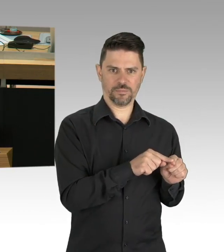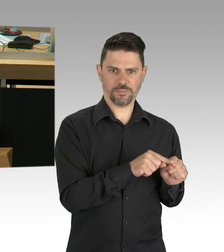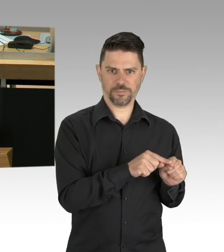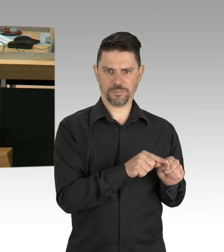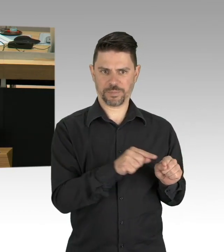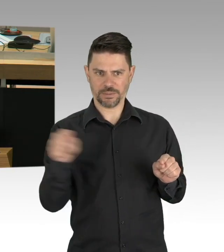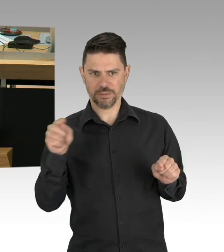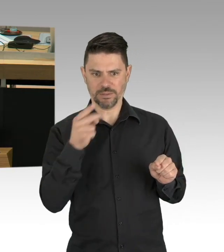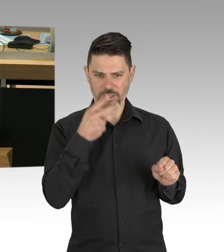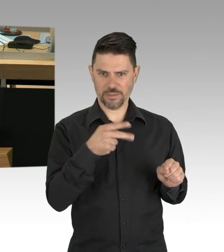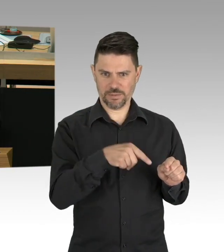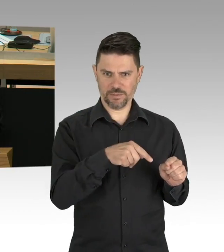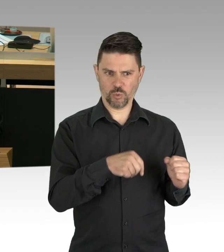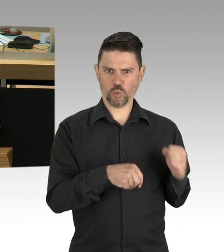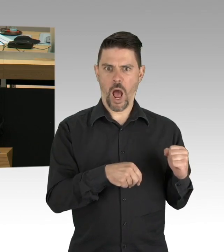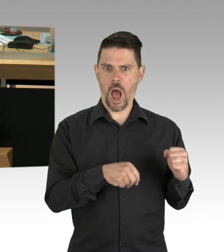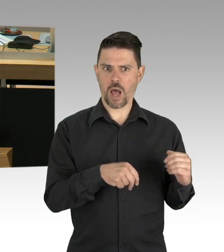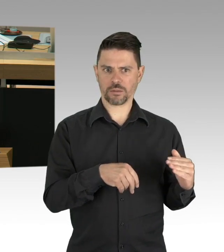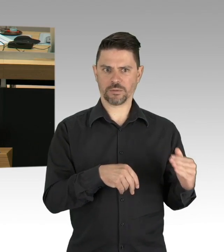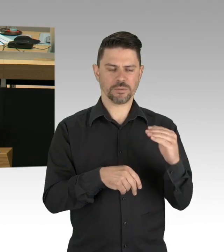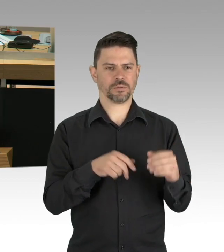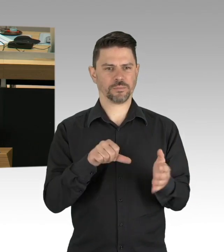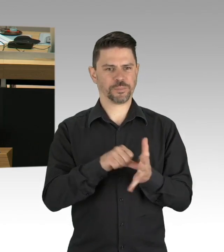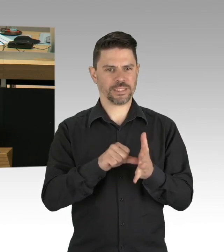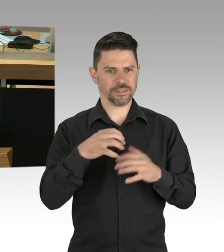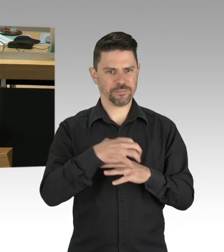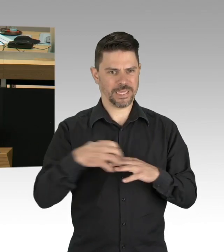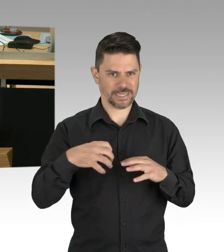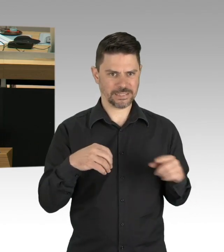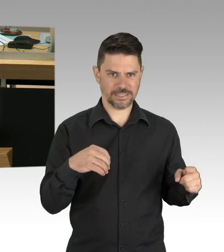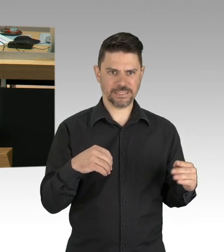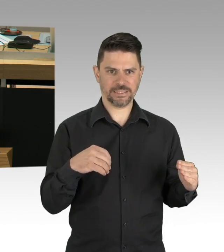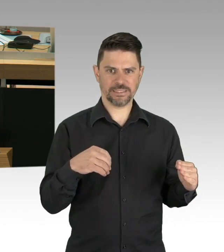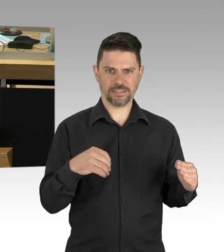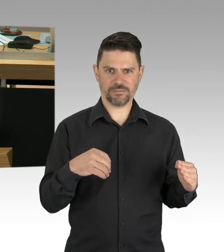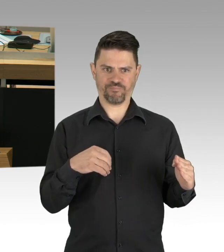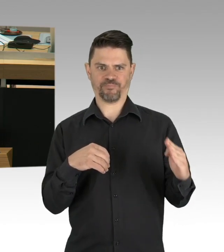das heißt, es gibt keine weiteren Corona-Ansteckungen. (Zwischenrufe)